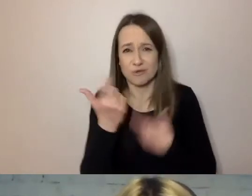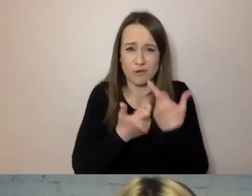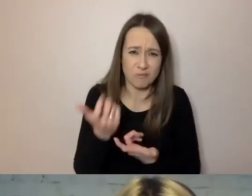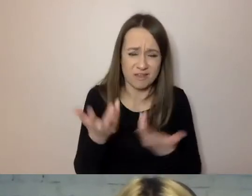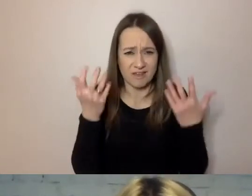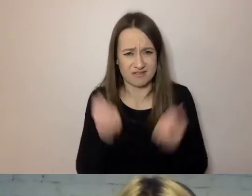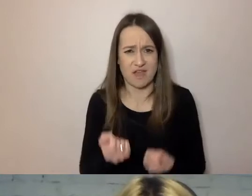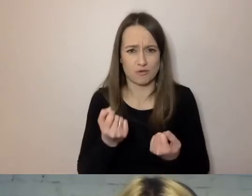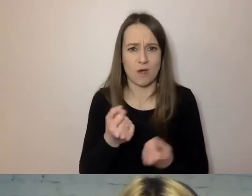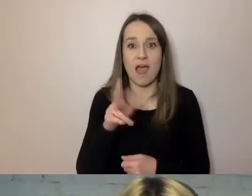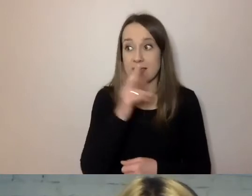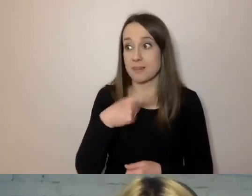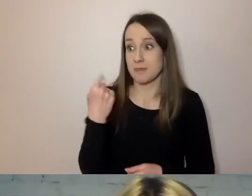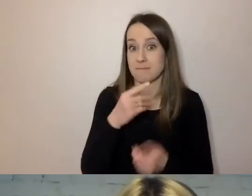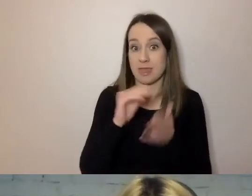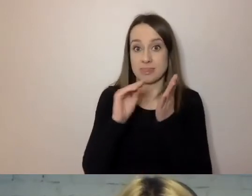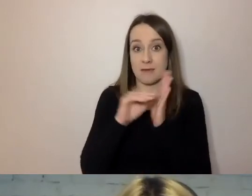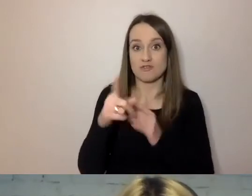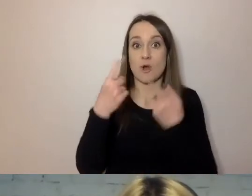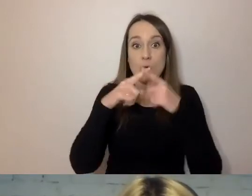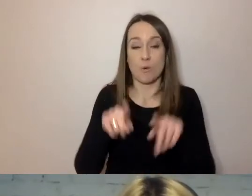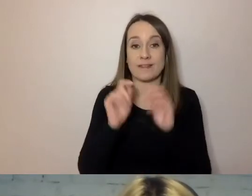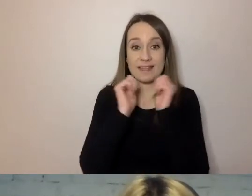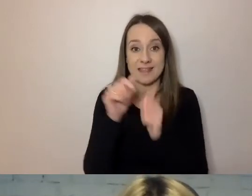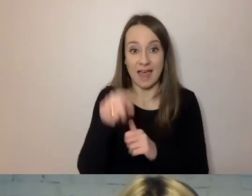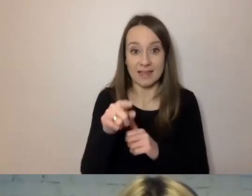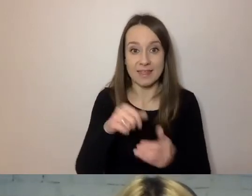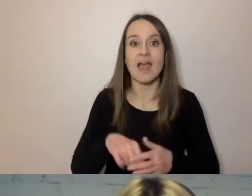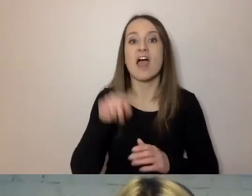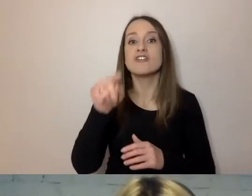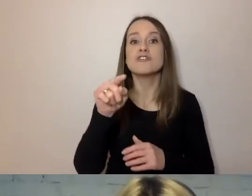Gdy napiszemy w krótszych zdaniach: „Burmistrz zdecydował się postawić fontannę.